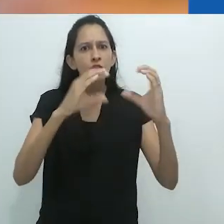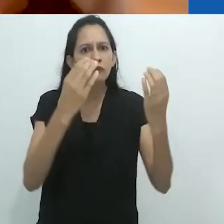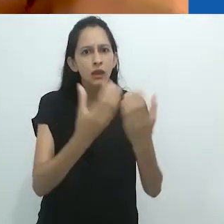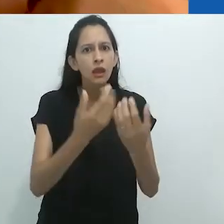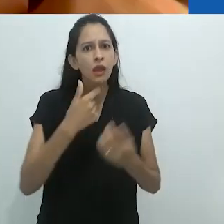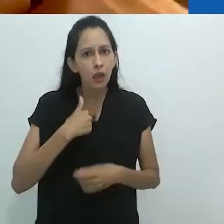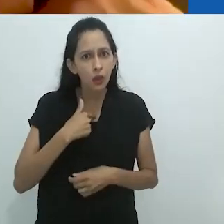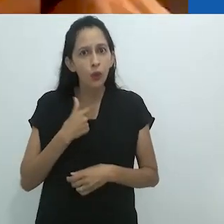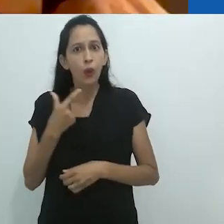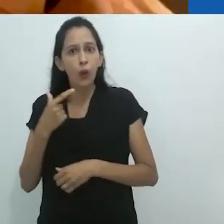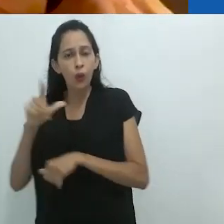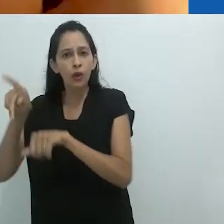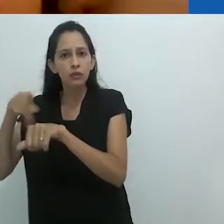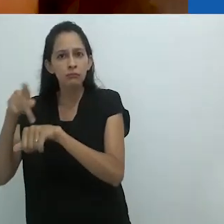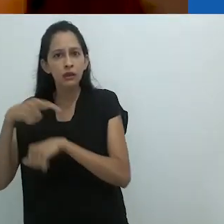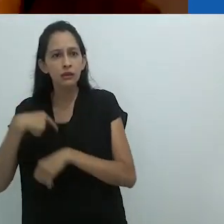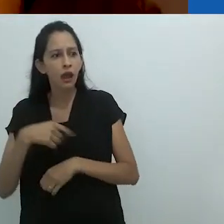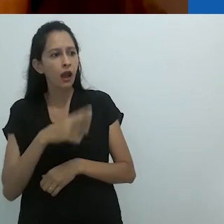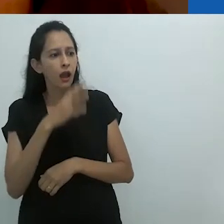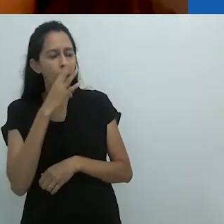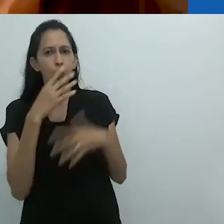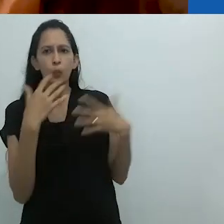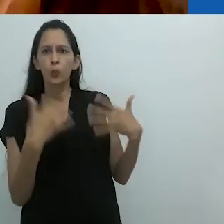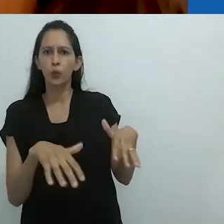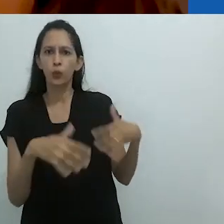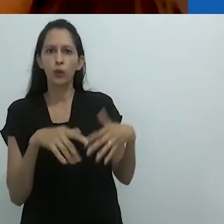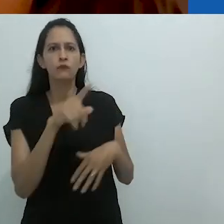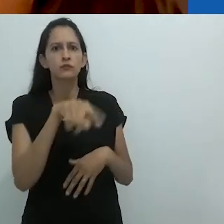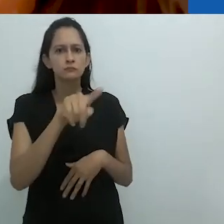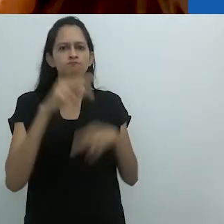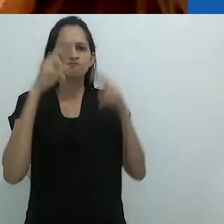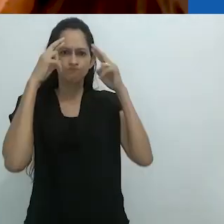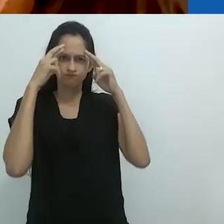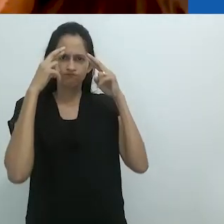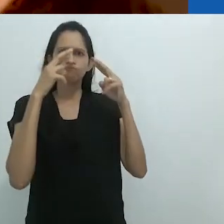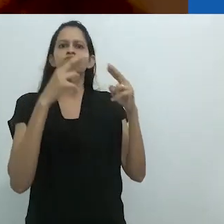Para mim, como alguém de fora, é incrível e eu respeito vocês por isso.